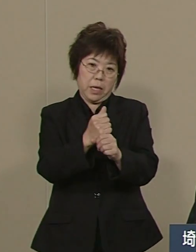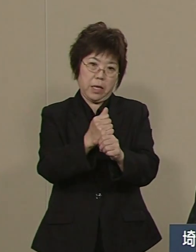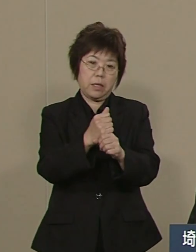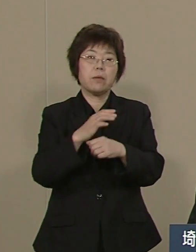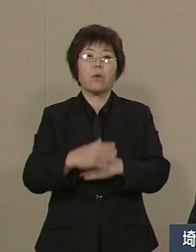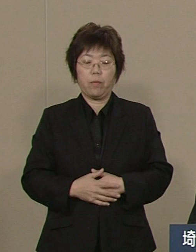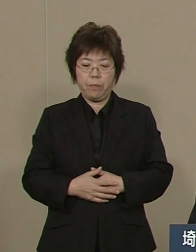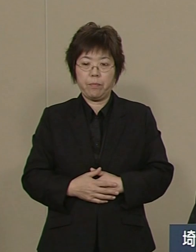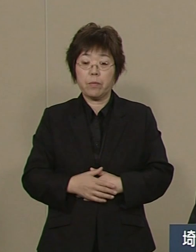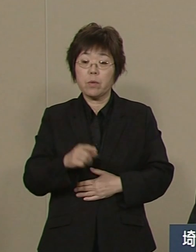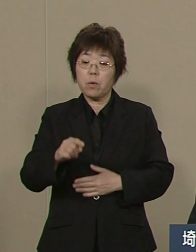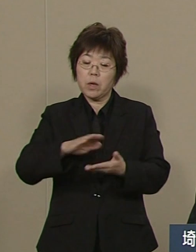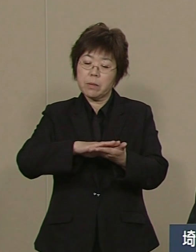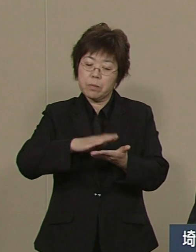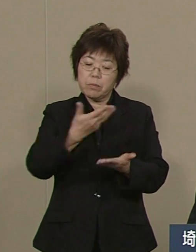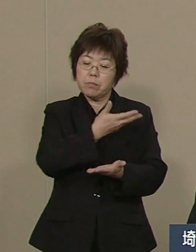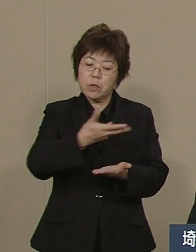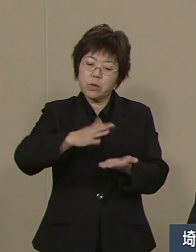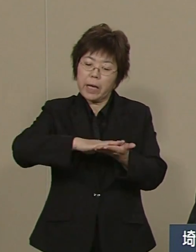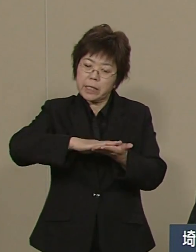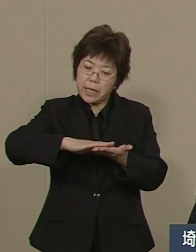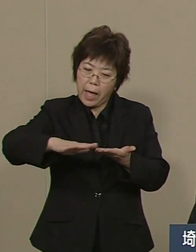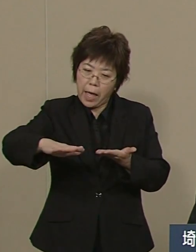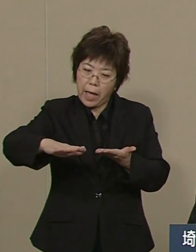52％の10年前が